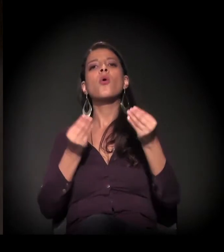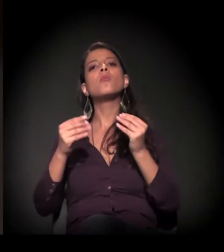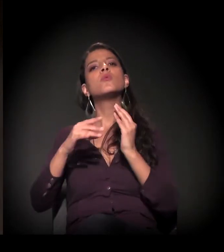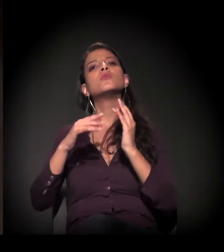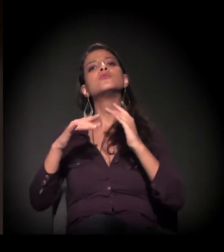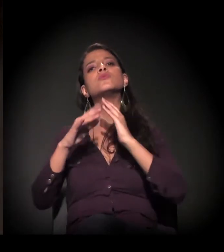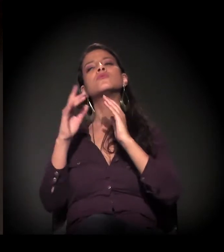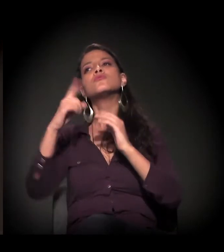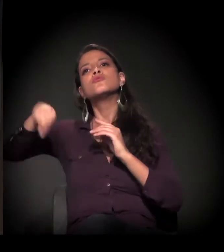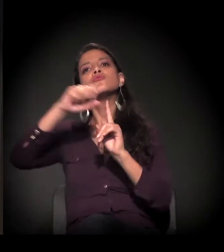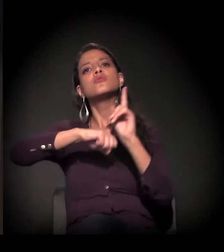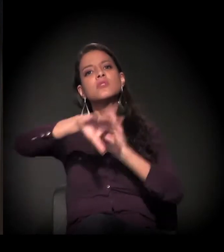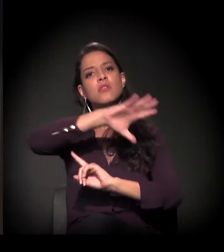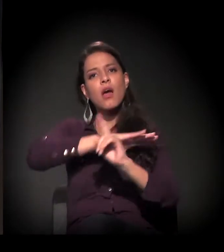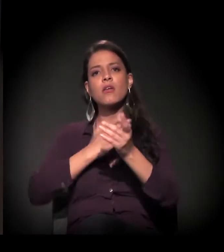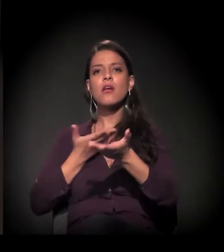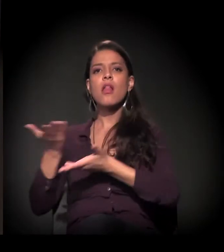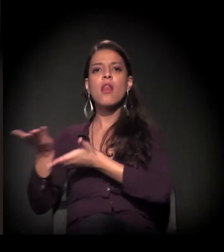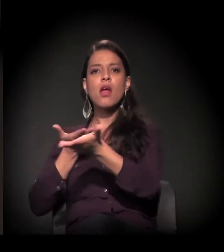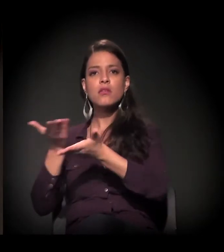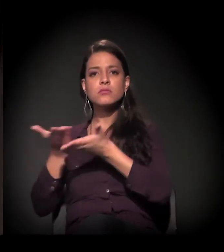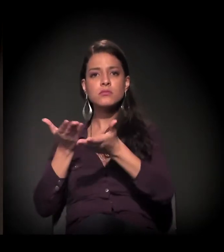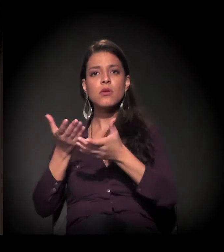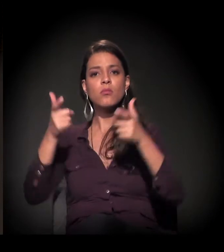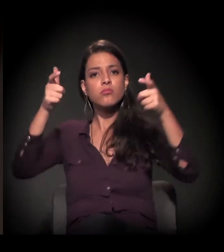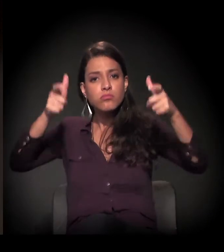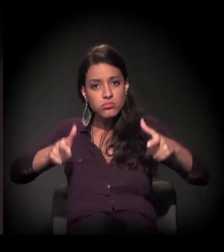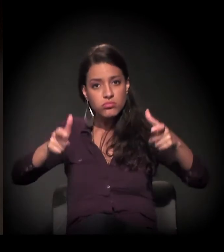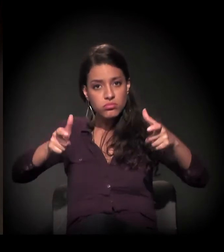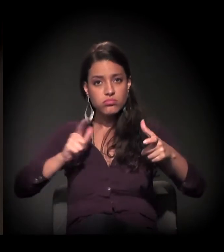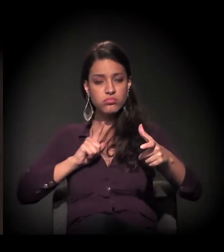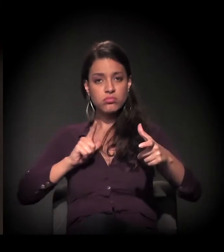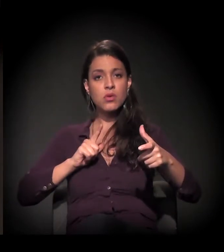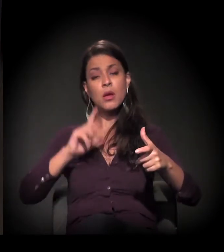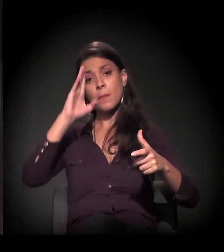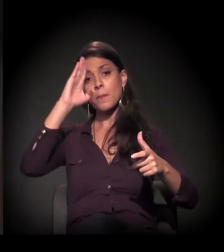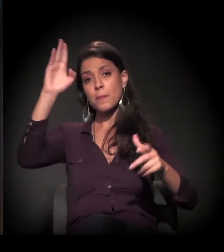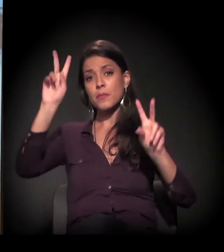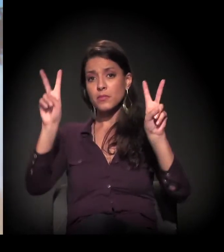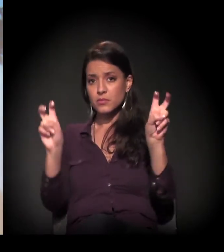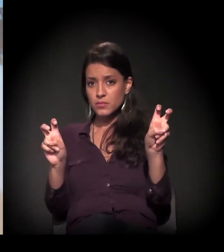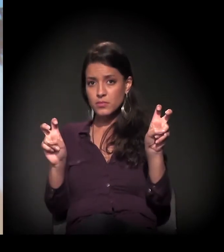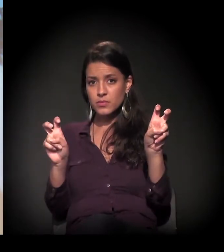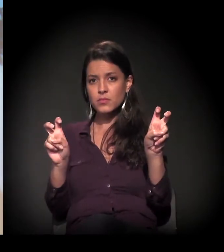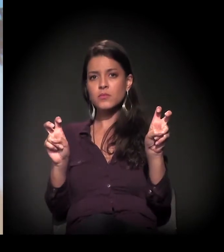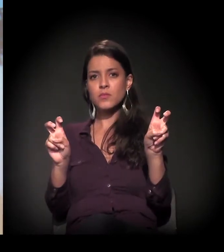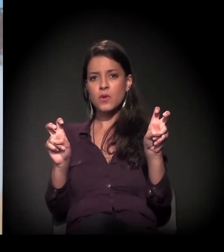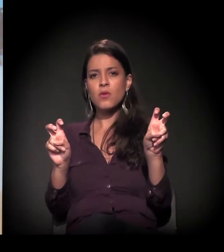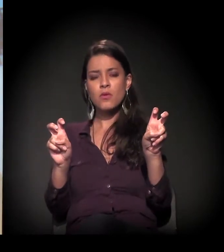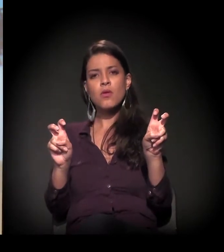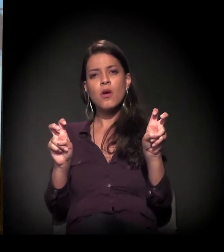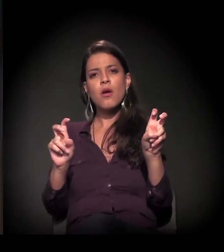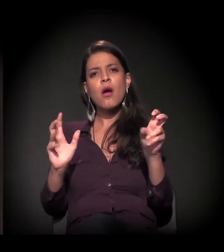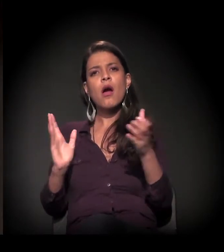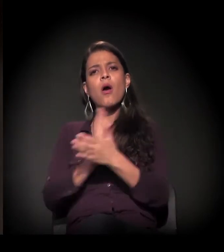das relações das pessoas, e, neste ano principalmente, está falando muito de algumas contradições